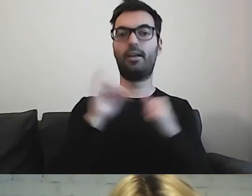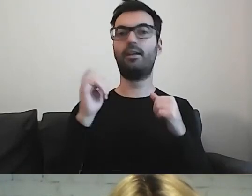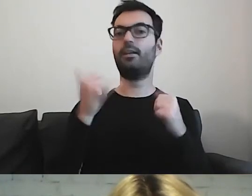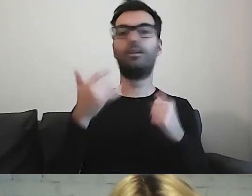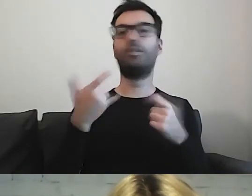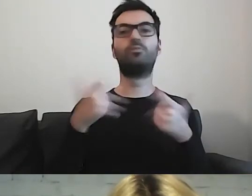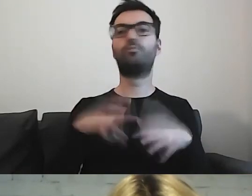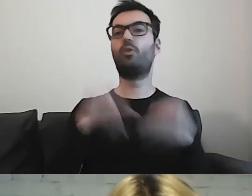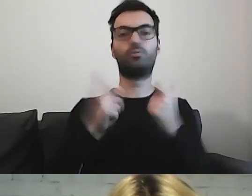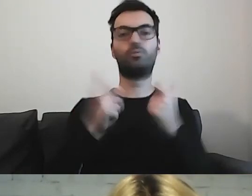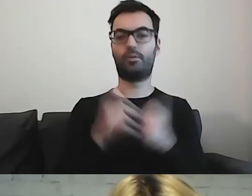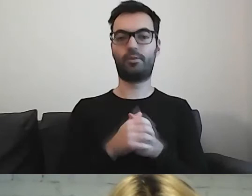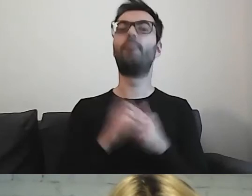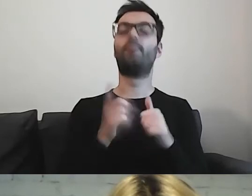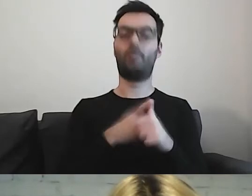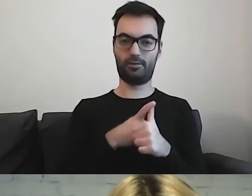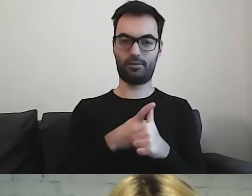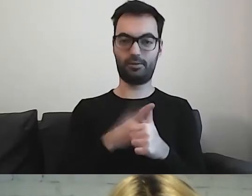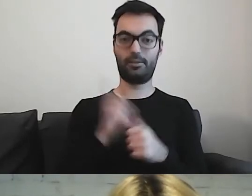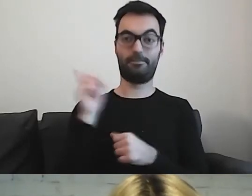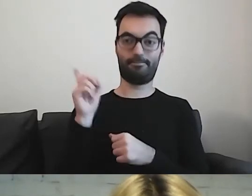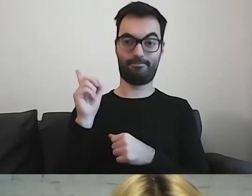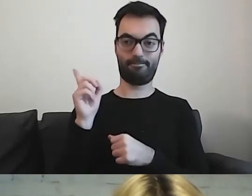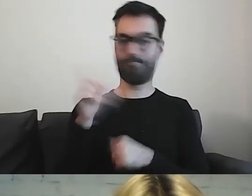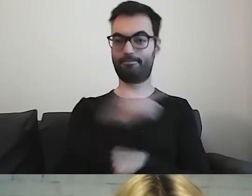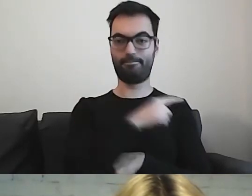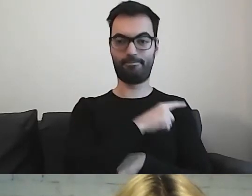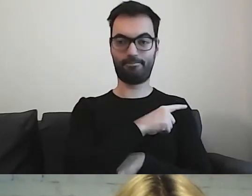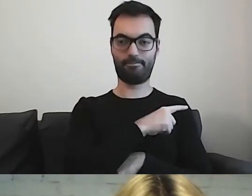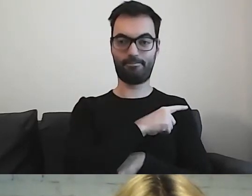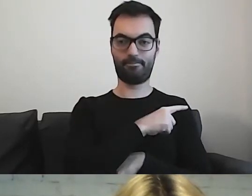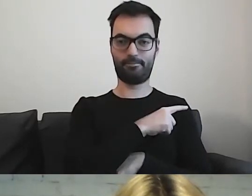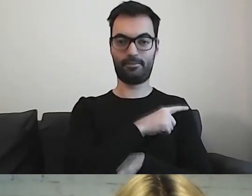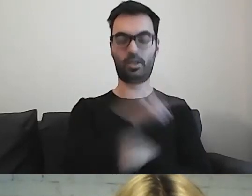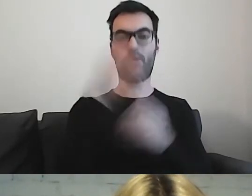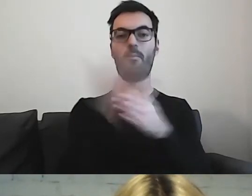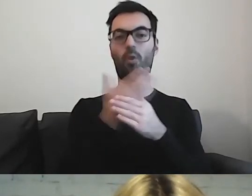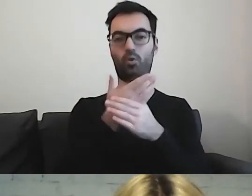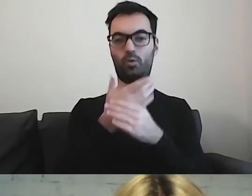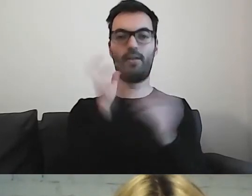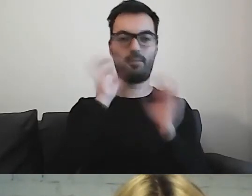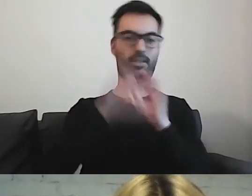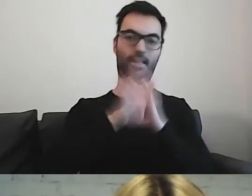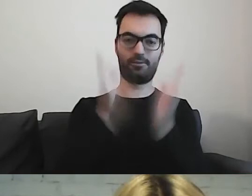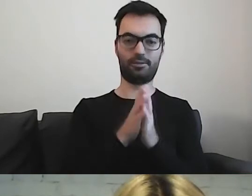Od przeczytania tej broszury - „Informacja dla wszystkich”. Można spotkać dwa tłumaczenia.